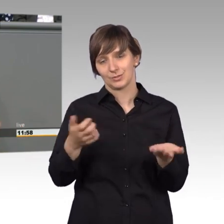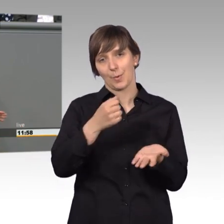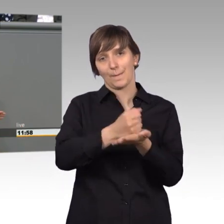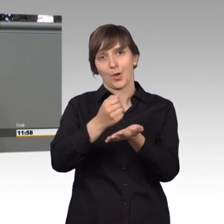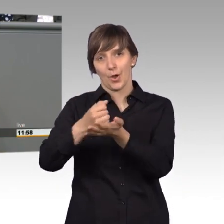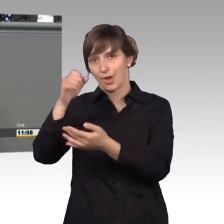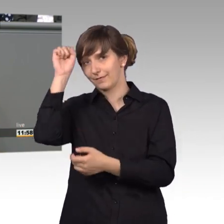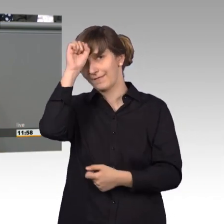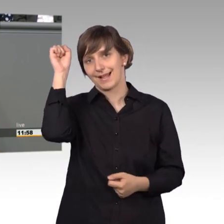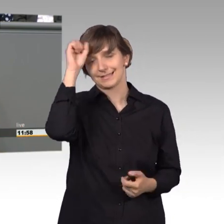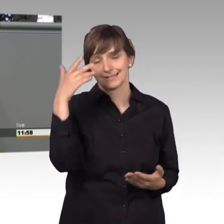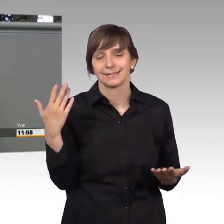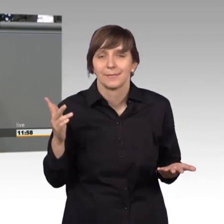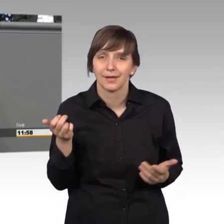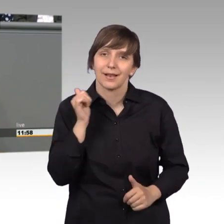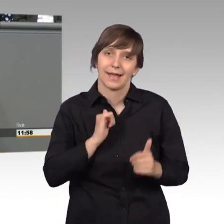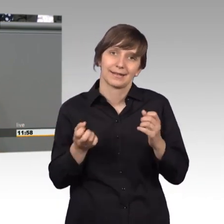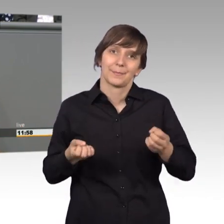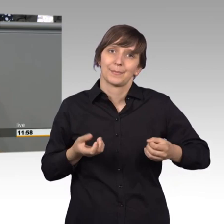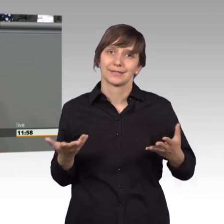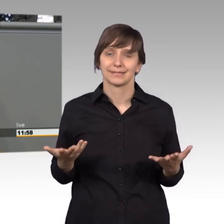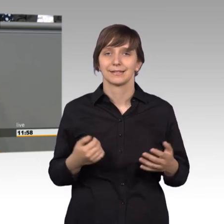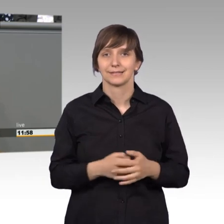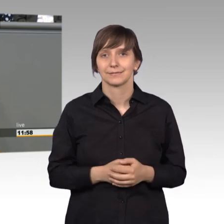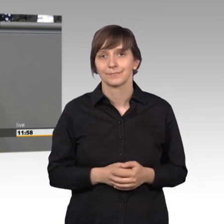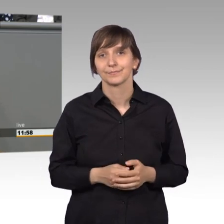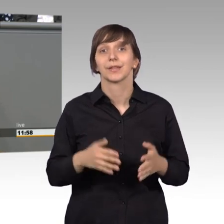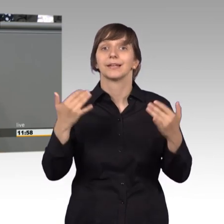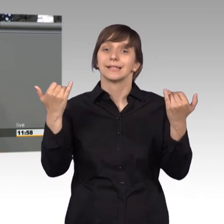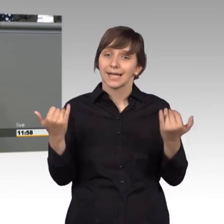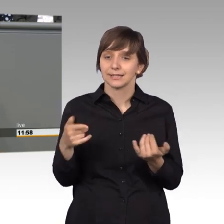Aber es passiert und wie gesagt, jetzt wird es einer touristische Nutzung zugeführt.